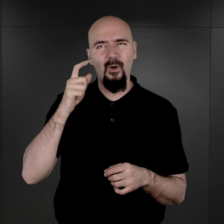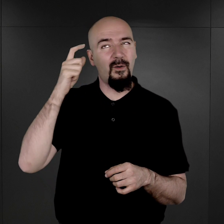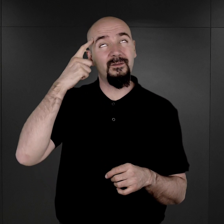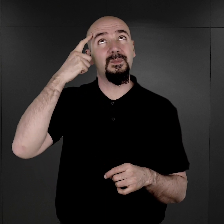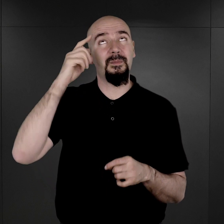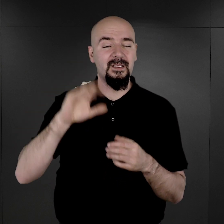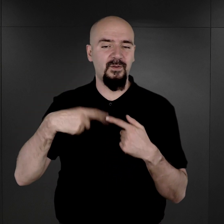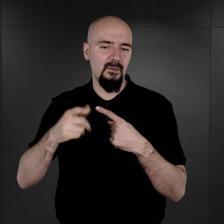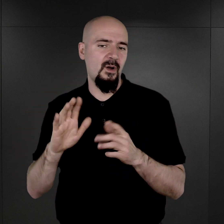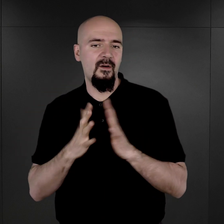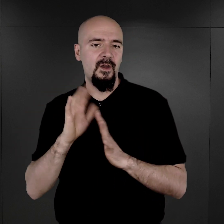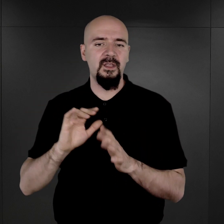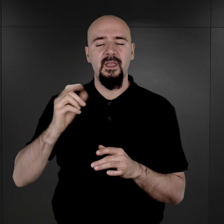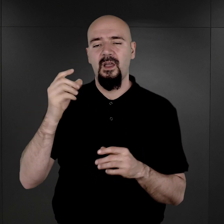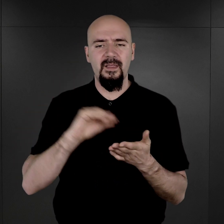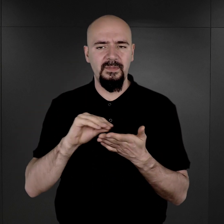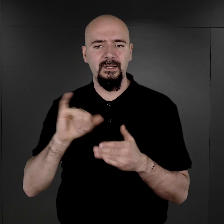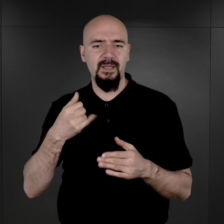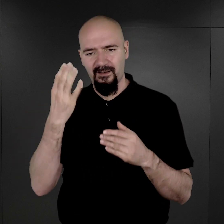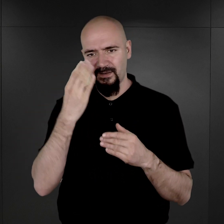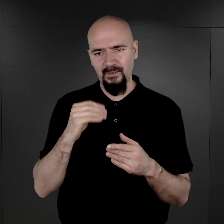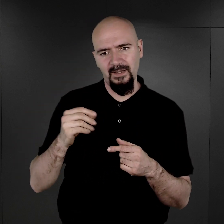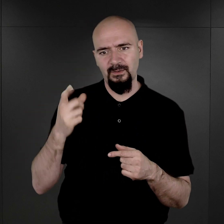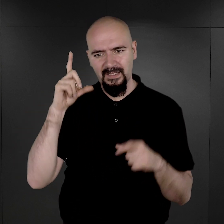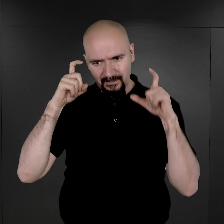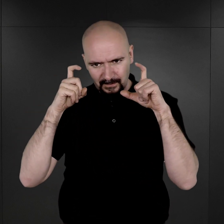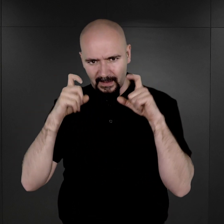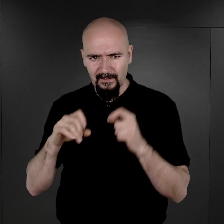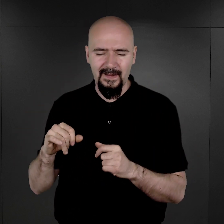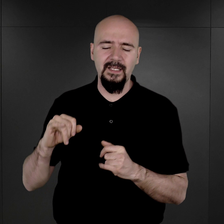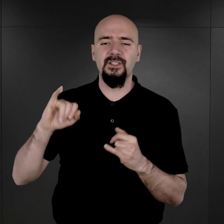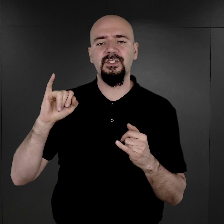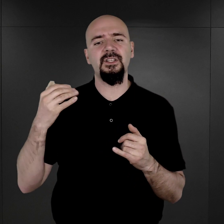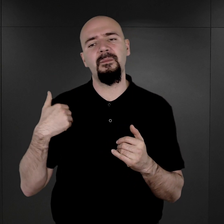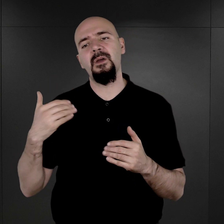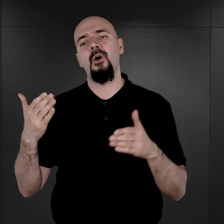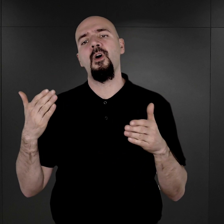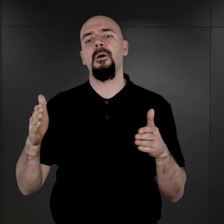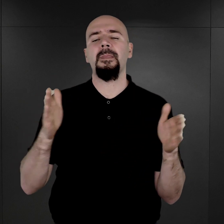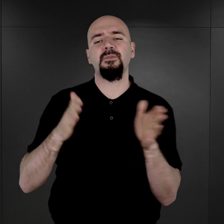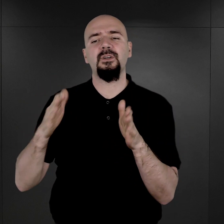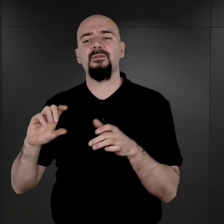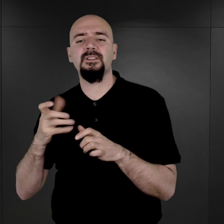opisując, jak wygląda taki proces fotografowania, że było przygotowane coś w rodzaju, powiedzielibyśmy, atelier,